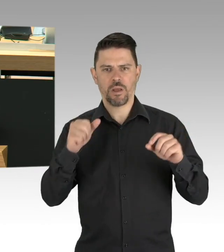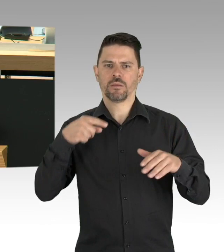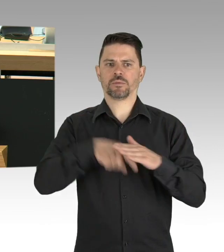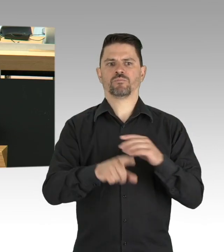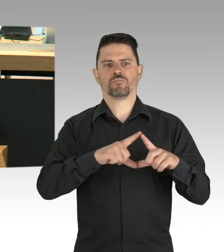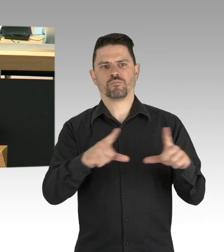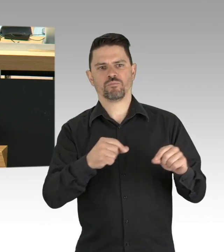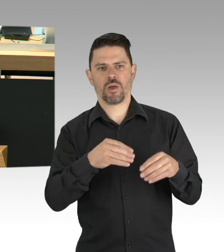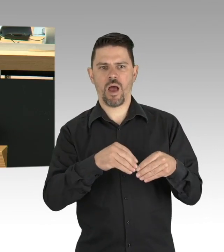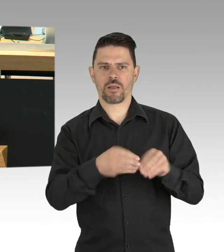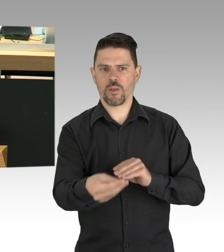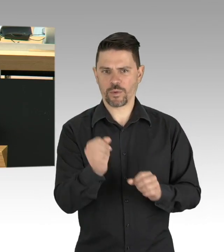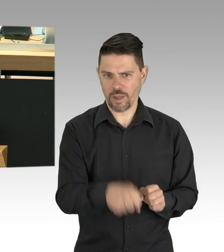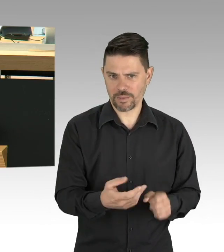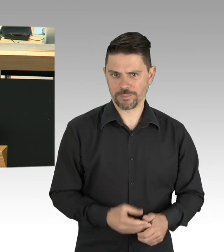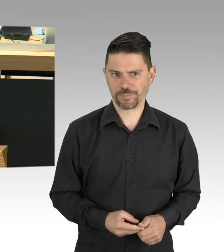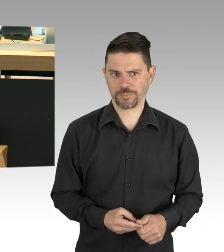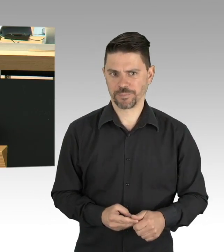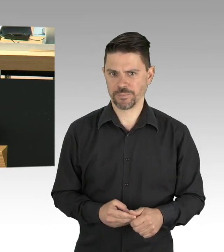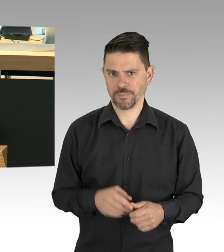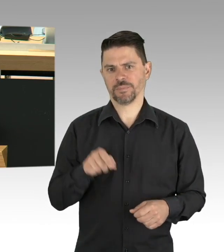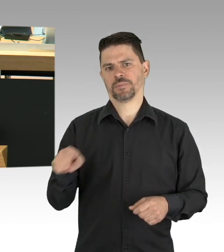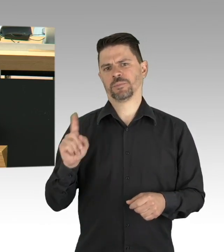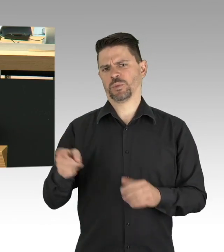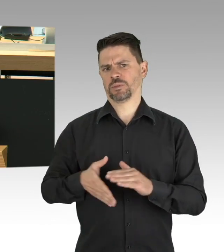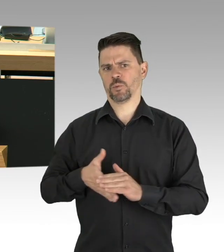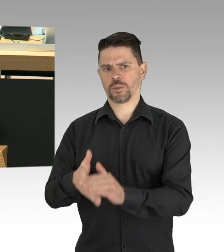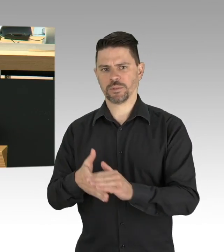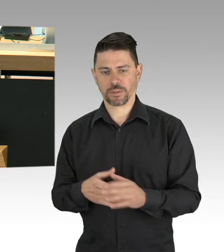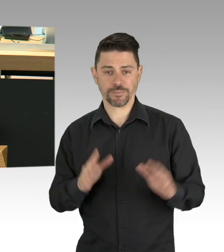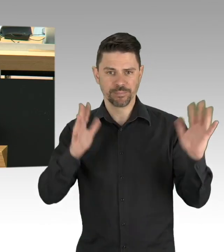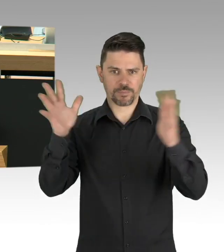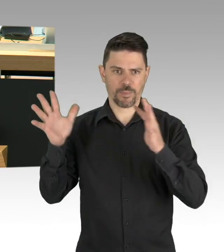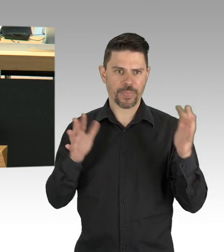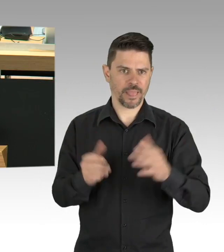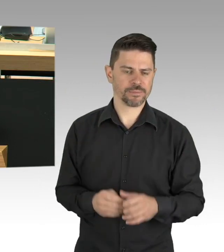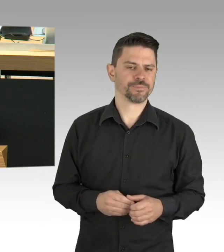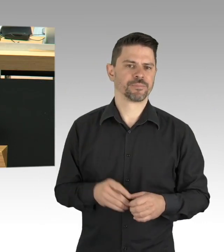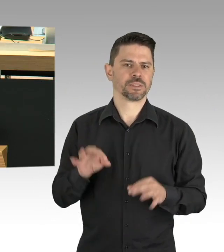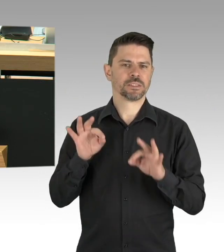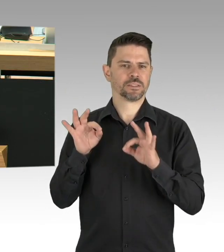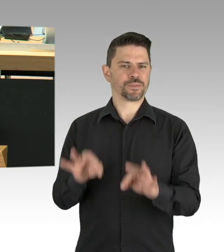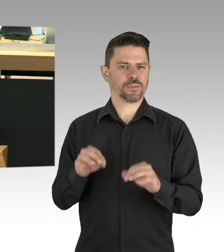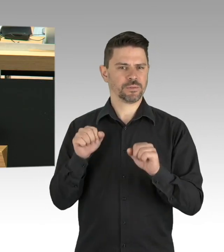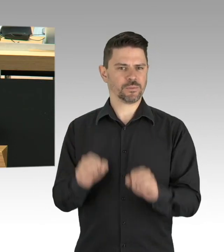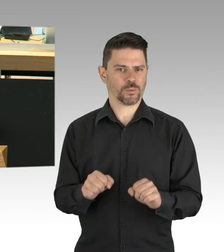müssen wir lernen mit dem Virus zu leben. Daher müssten die wichtigsten Hygiene- regeln weiter eingehalten werden,